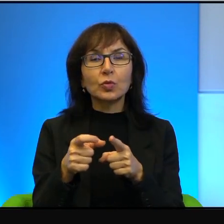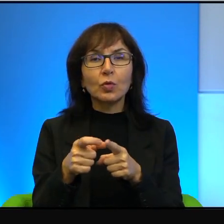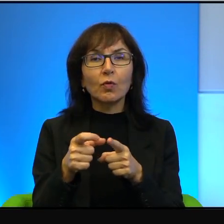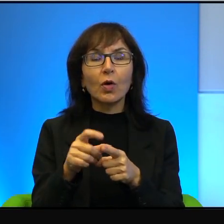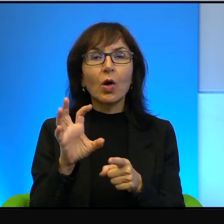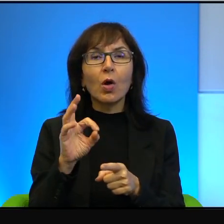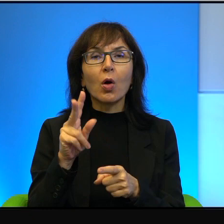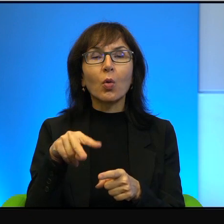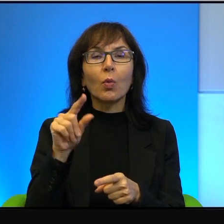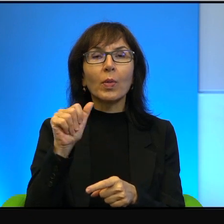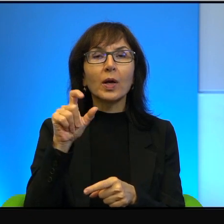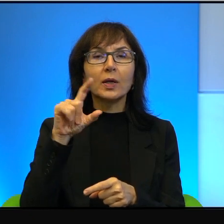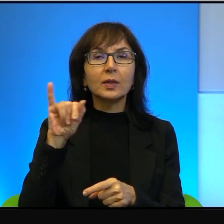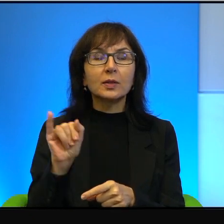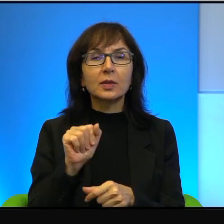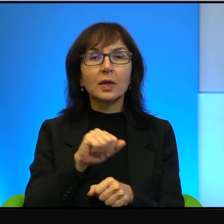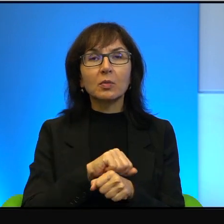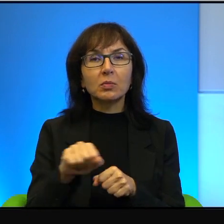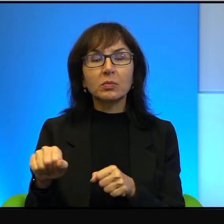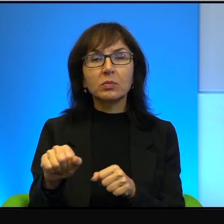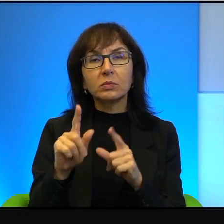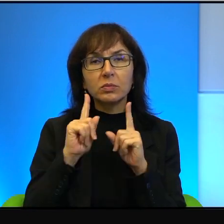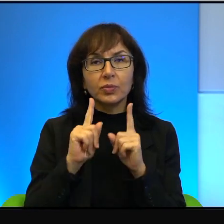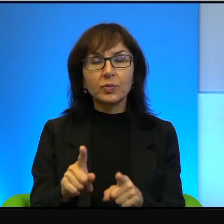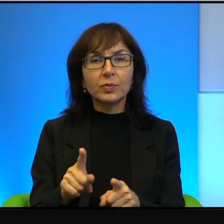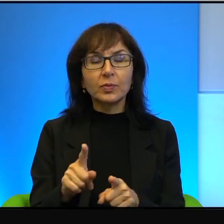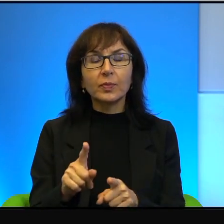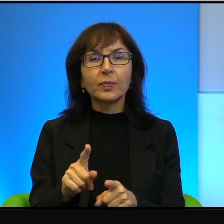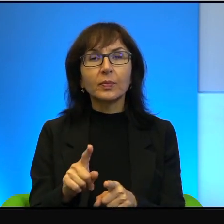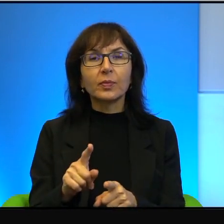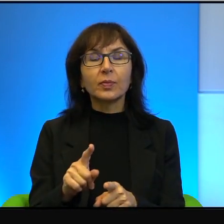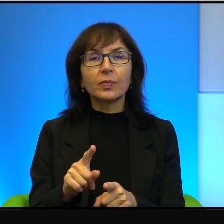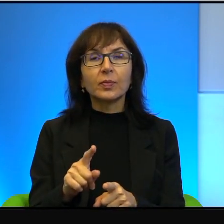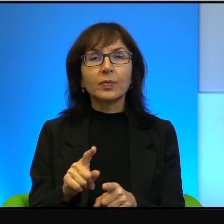jest adekwatne, tak? To właśnie nie bardzo wiadomo,